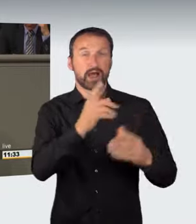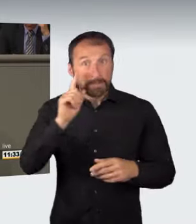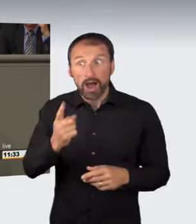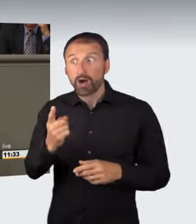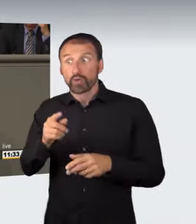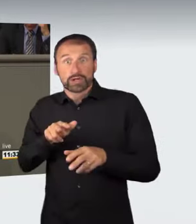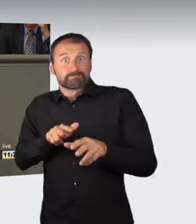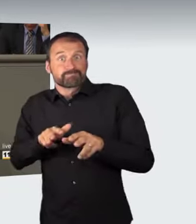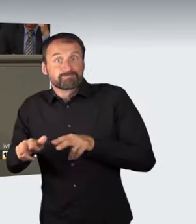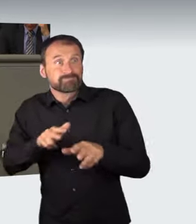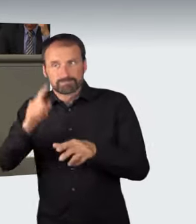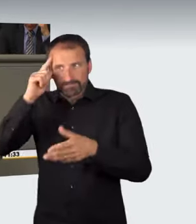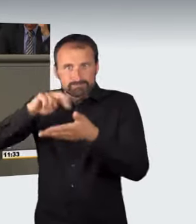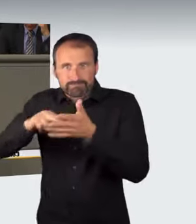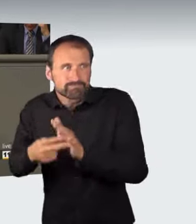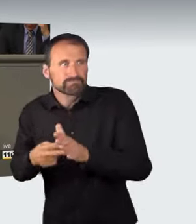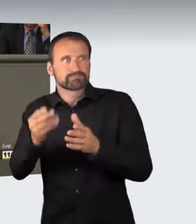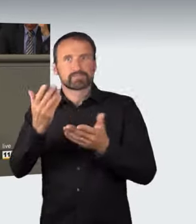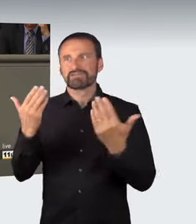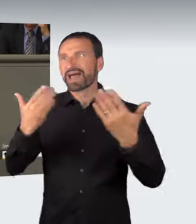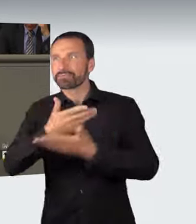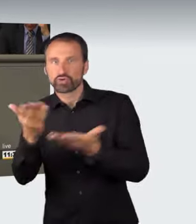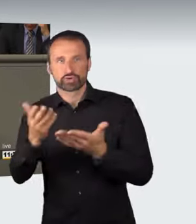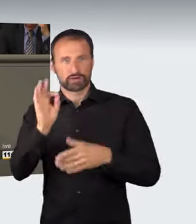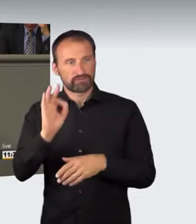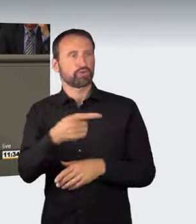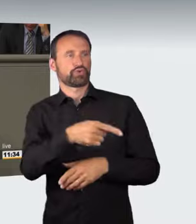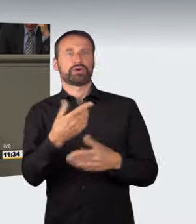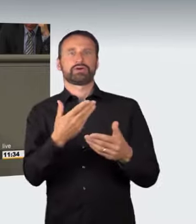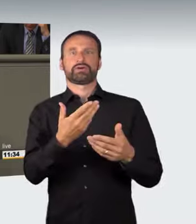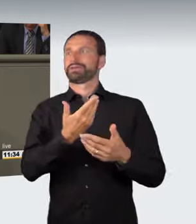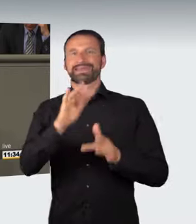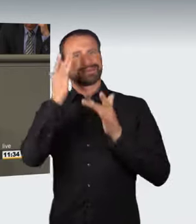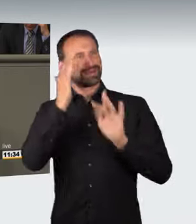unter Strafe gestellt werden. Dieses abstrakte Gefährdungsdelikt in Absatz 1